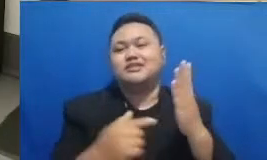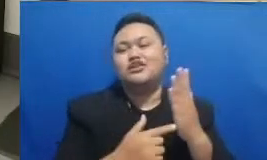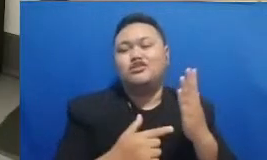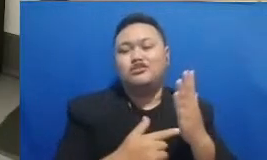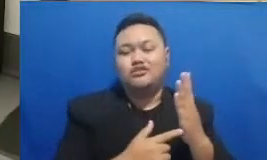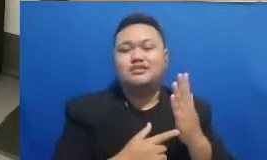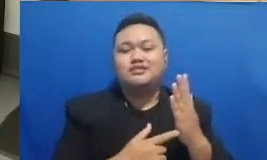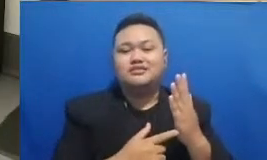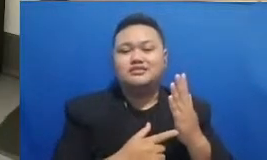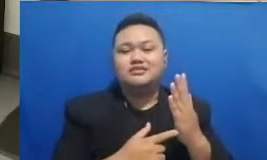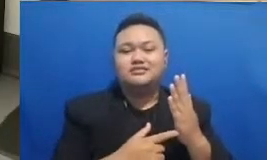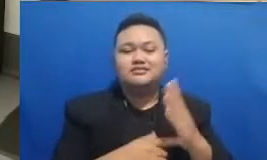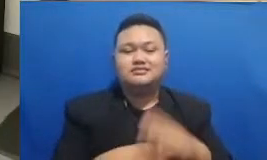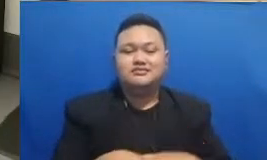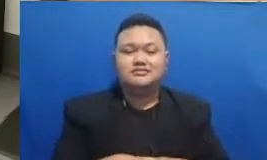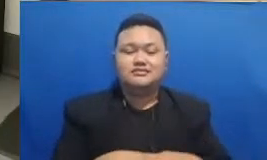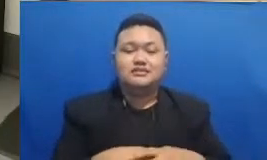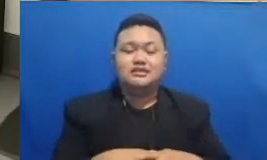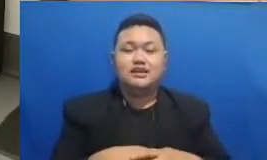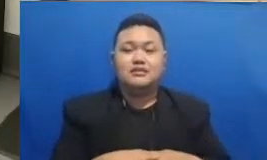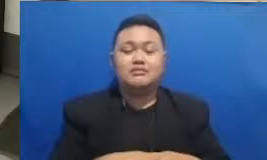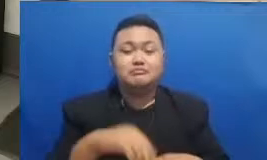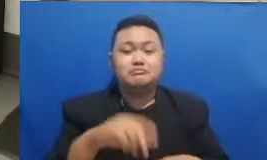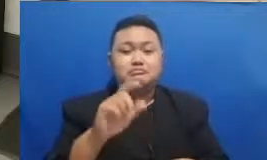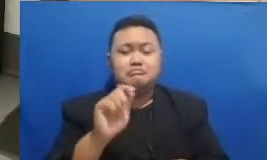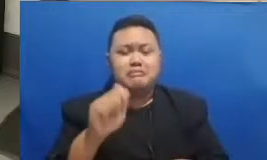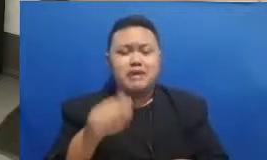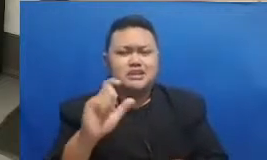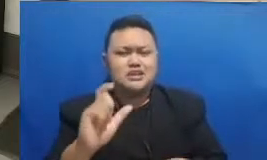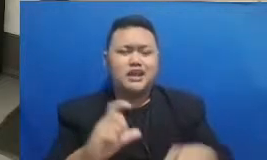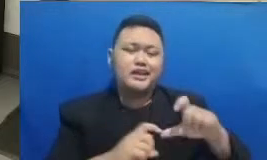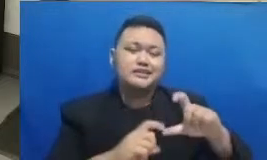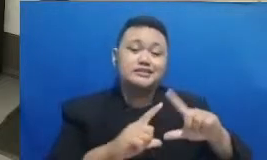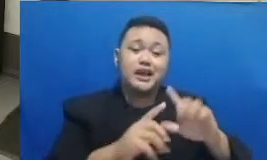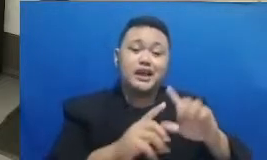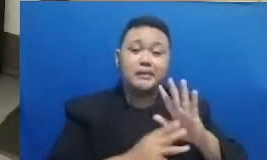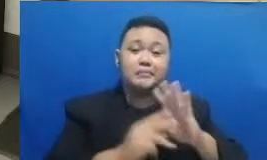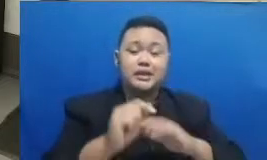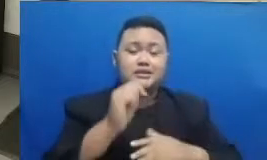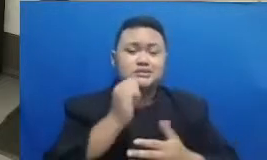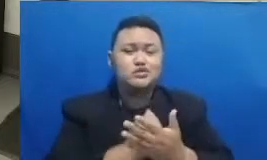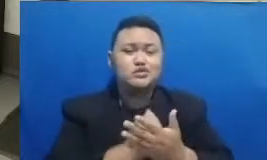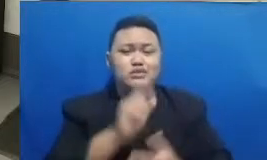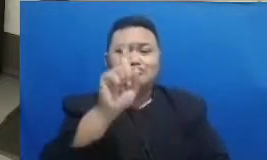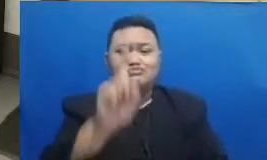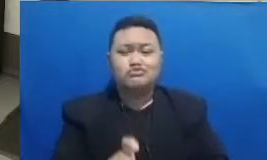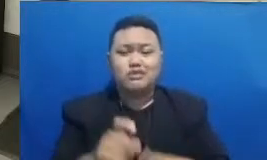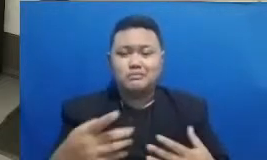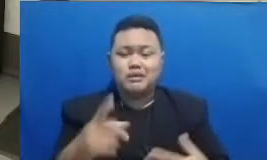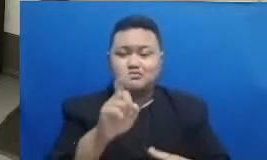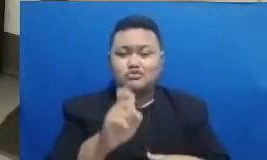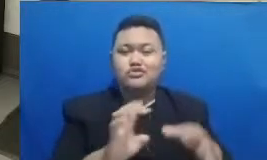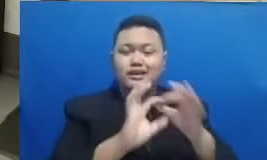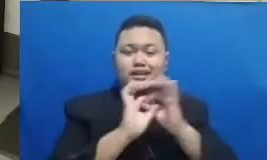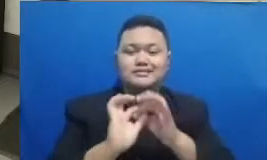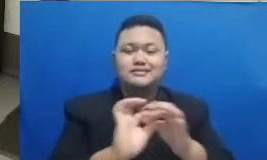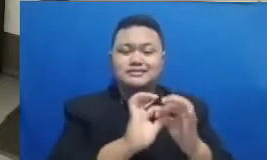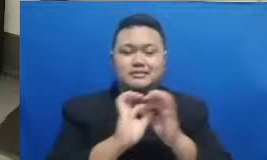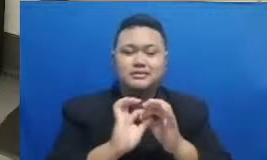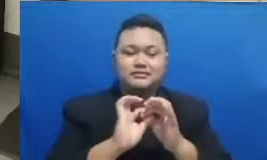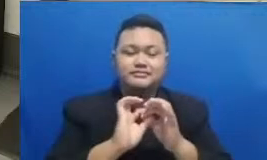tadi memang dibutuhkan sebuah kerjasama belajar bersama dan juga sebuah kolaborasi Nah kita masih